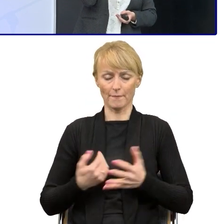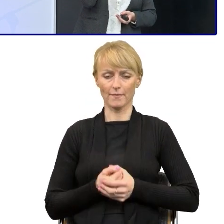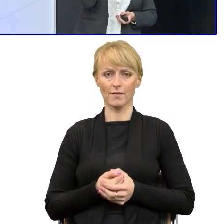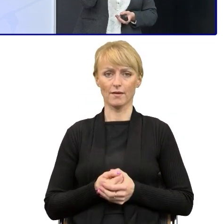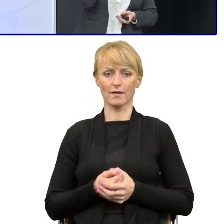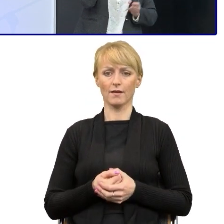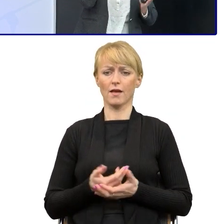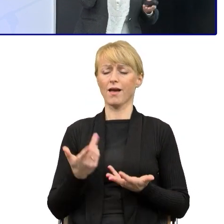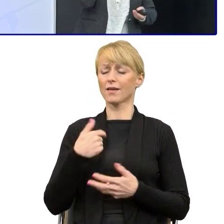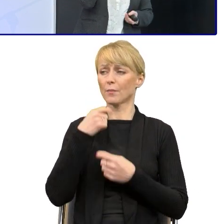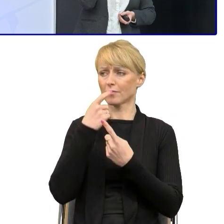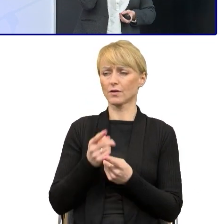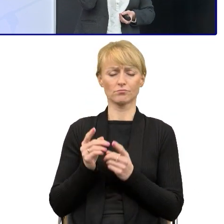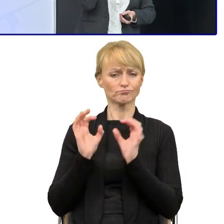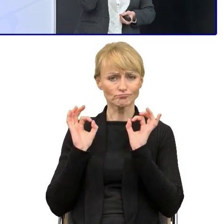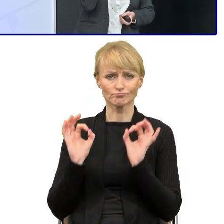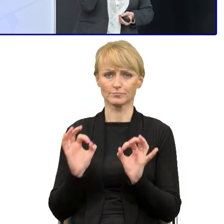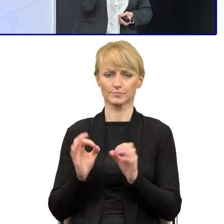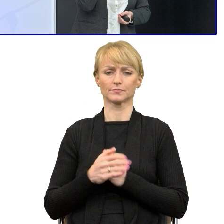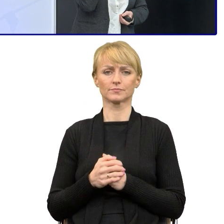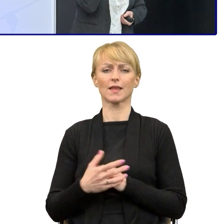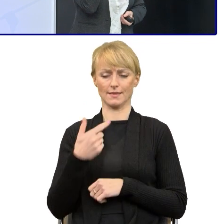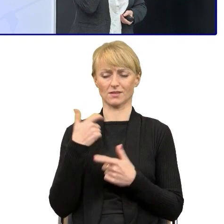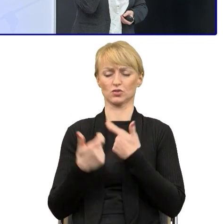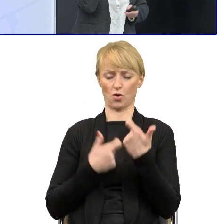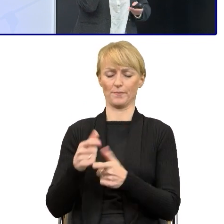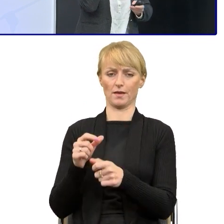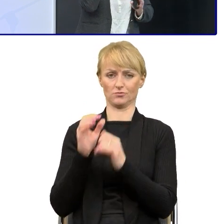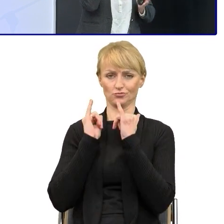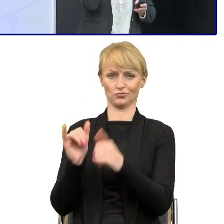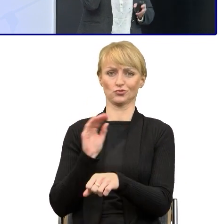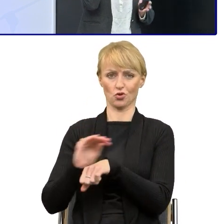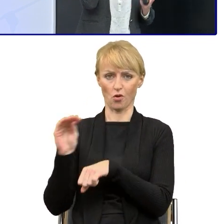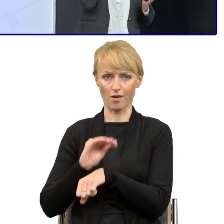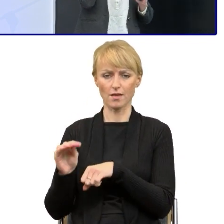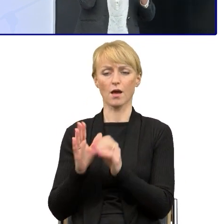Ja mówię, okej, nie będziemy zatrudniać nikogo. Ja ci zrobię to szkolenie, prześlij mi przykładowe teksty, próbki,